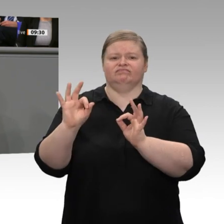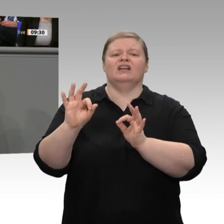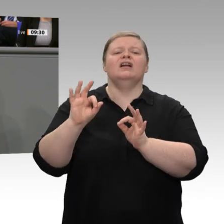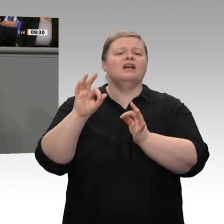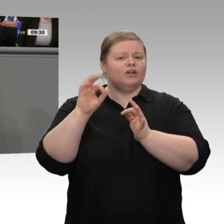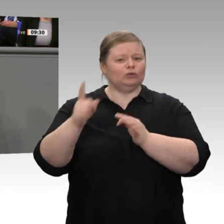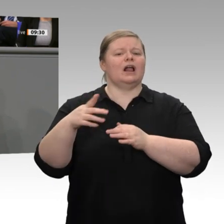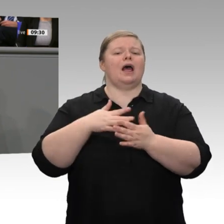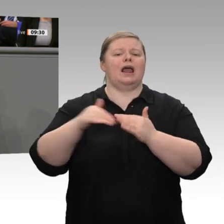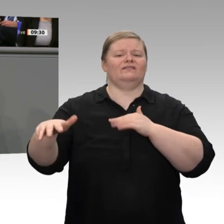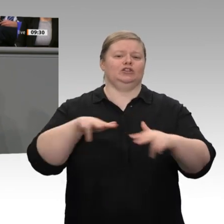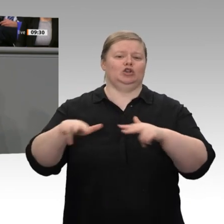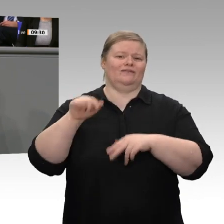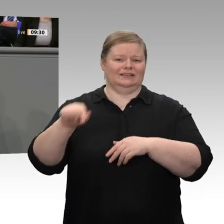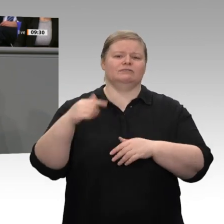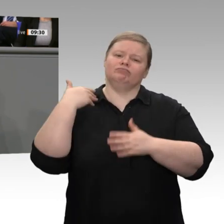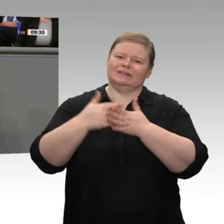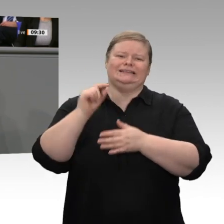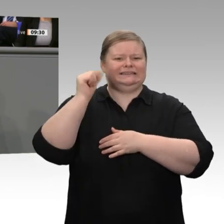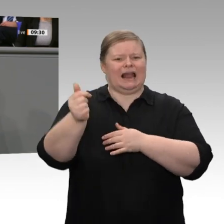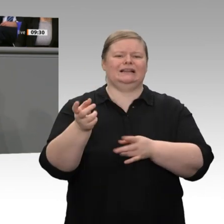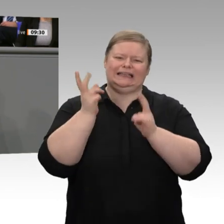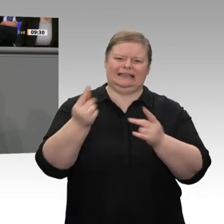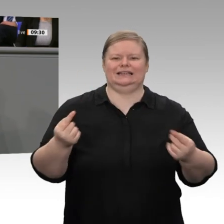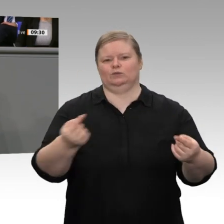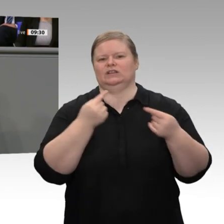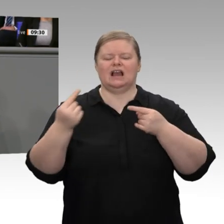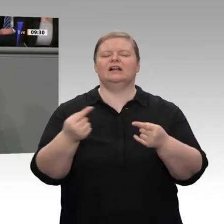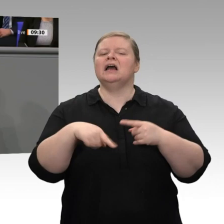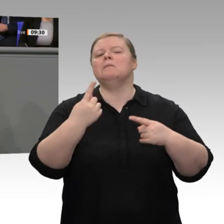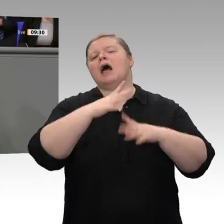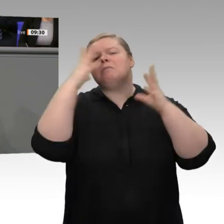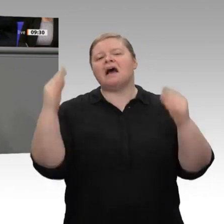denken. Mittlerweile werden Landwirte ja zuweilen als Buhmänner angesehen und verantwortlich